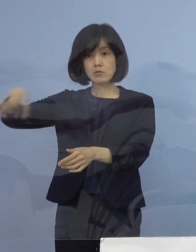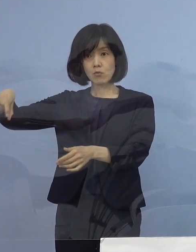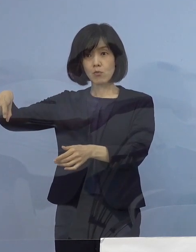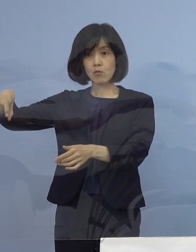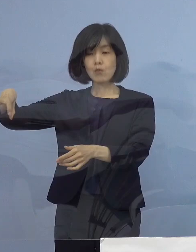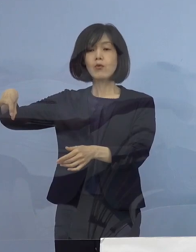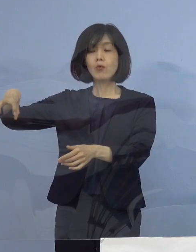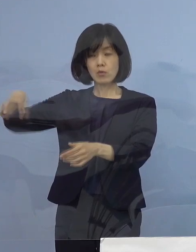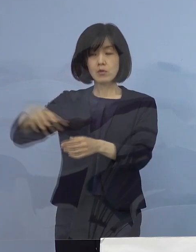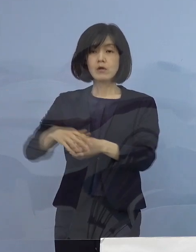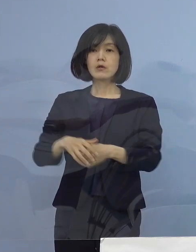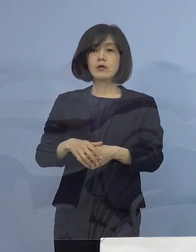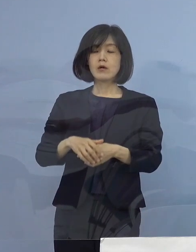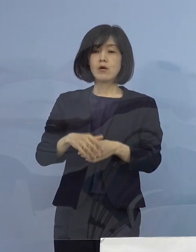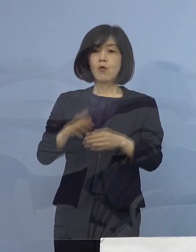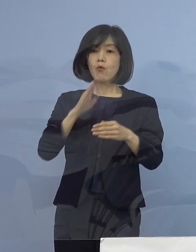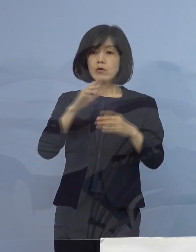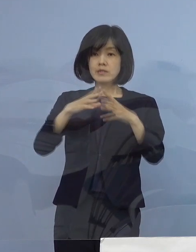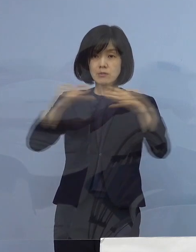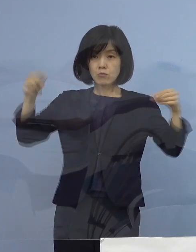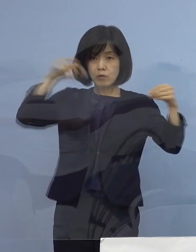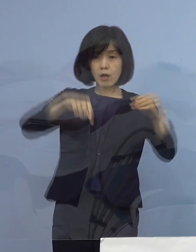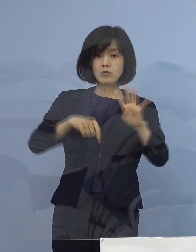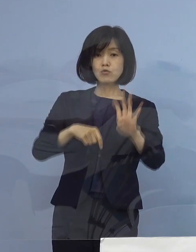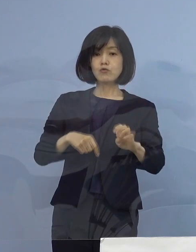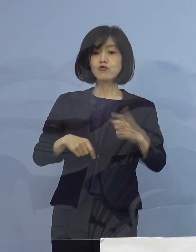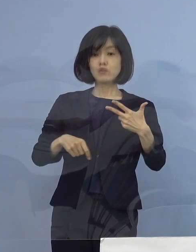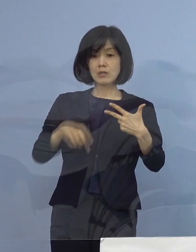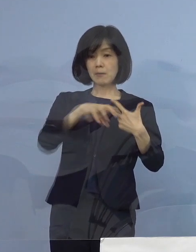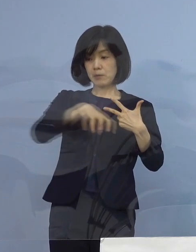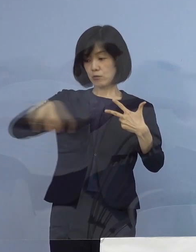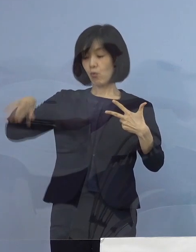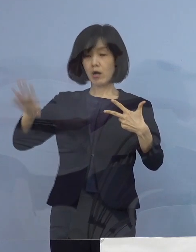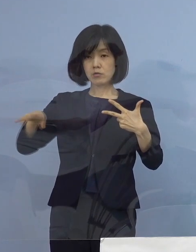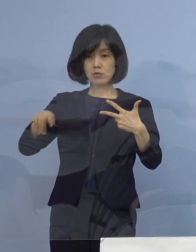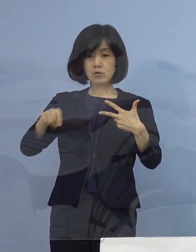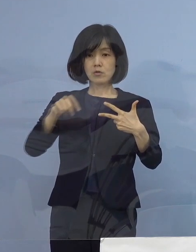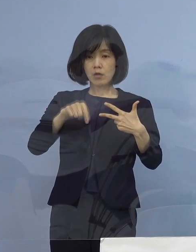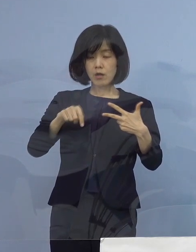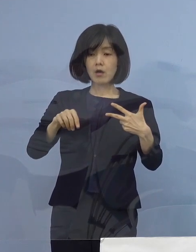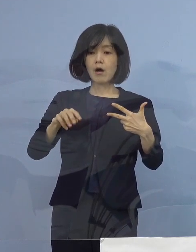数で言うと47都道府県しかありませんので 数の上では7割